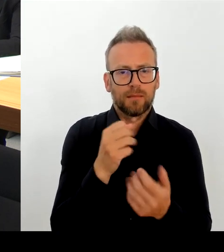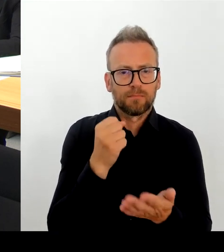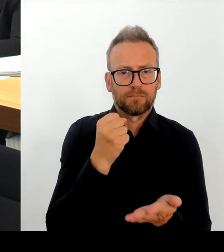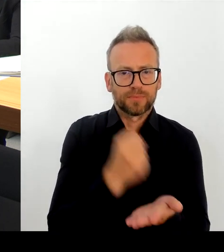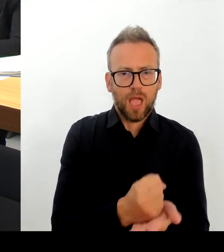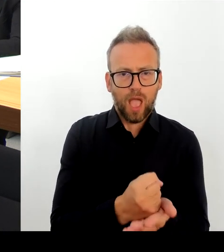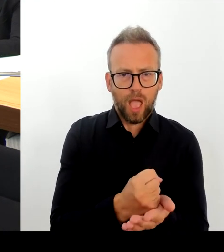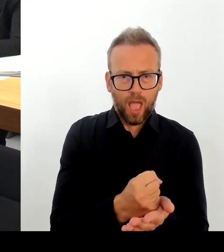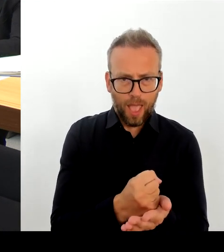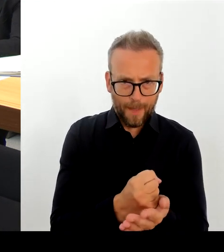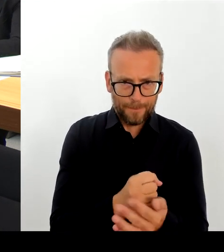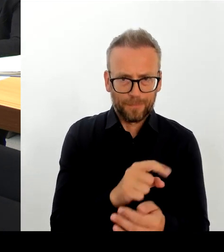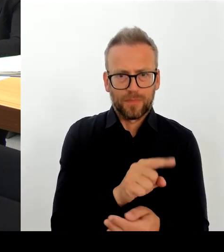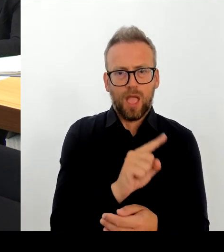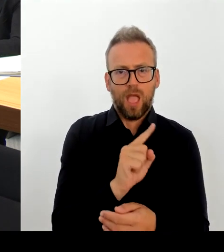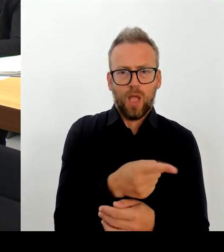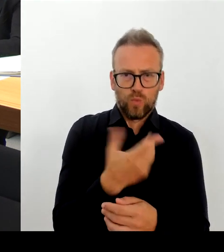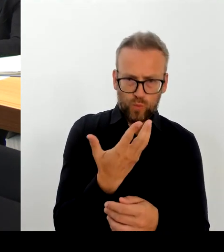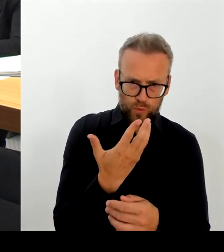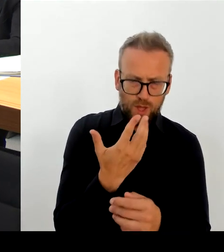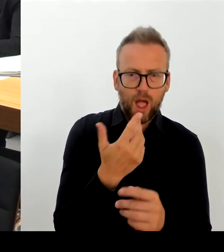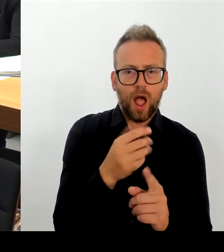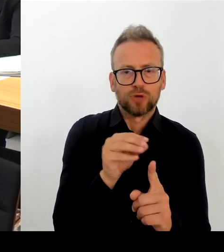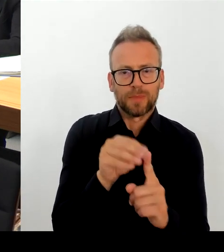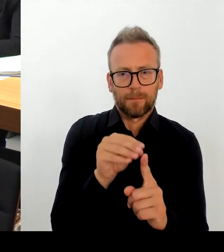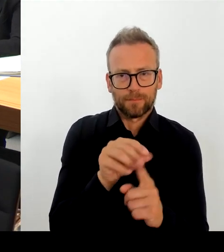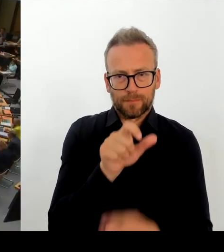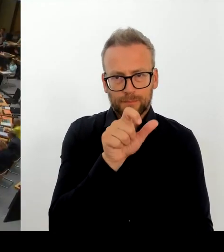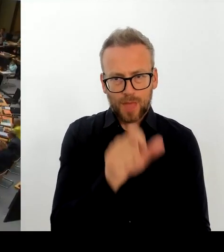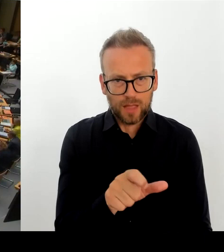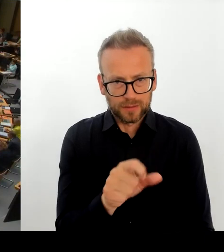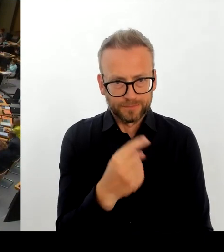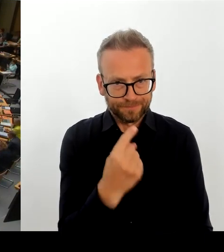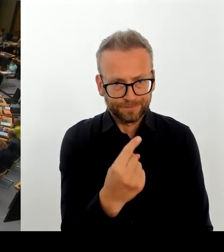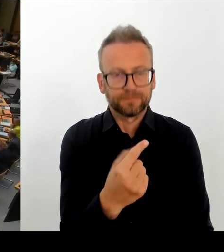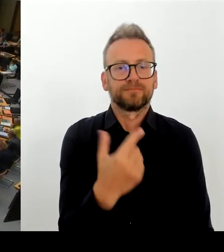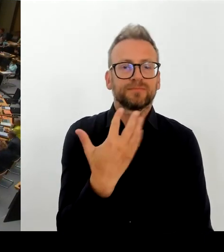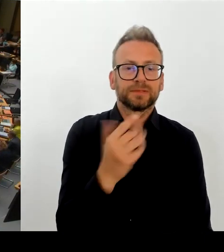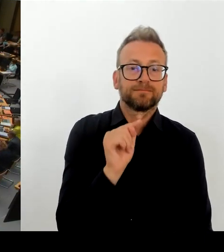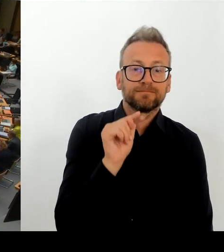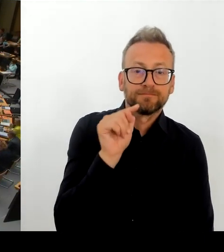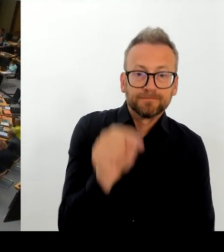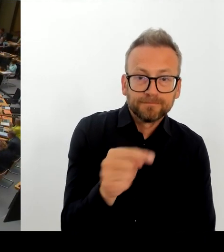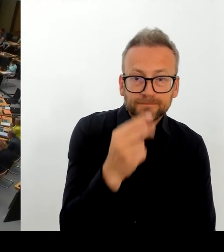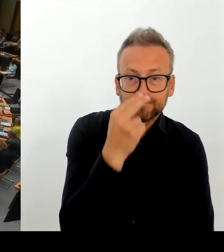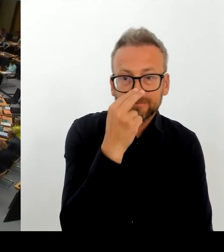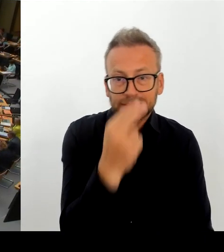Danke schön. (Beifall) (Rednerwechsel) Vielen Dank, Frau Senatorin. Und die zweite Nachfrage geht an den Kollegen Schulze. Bitteschön.